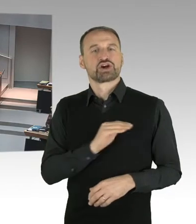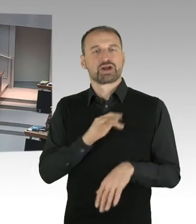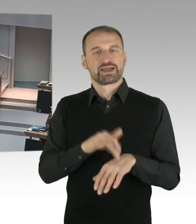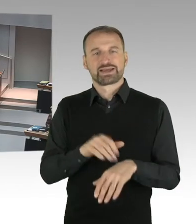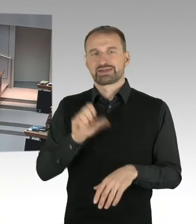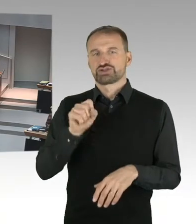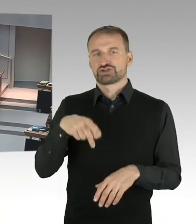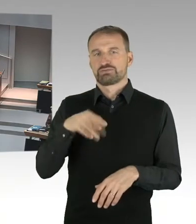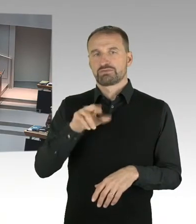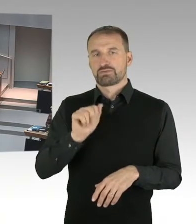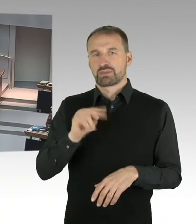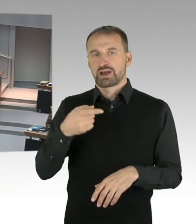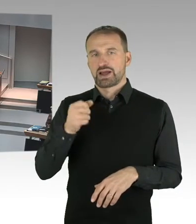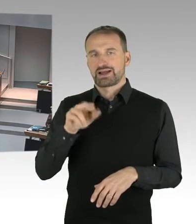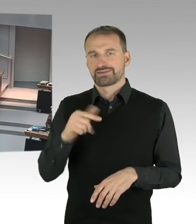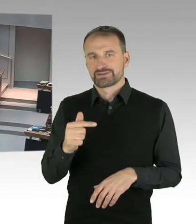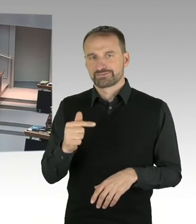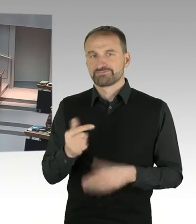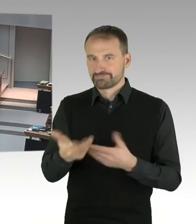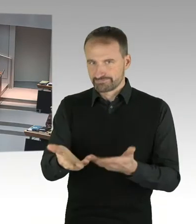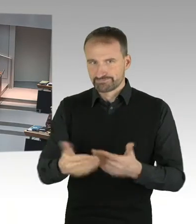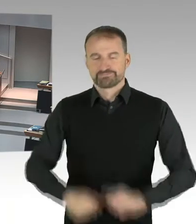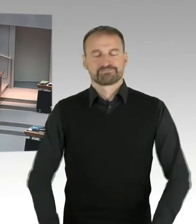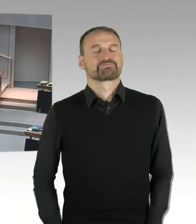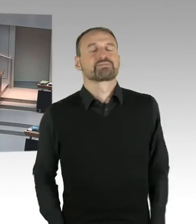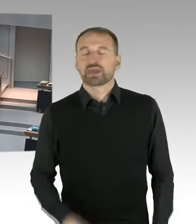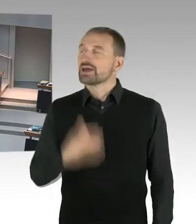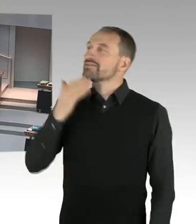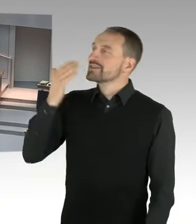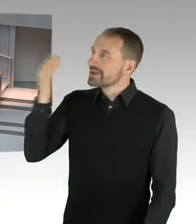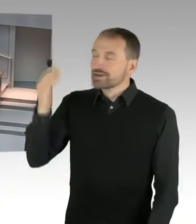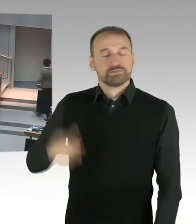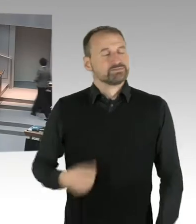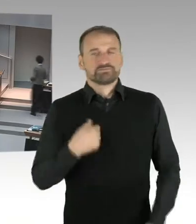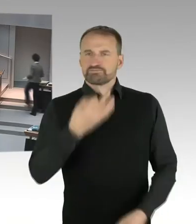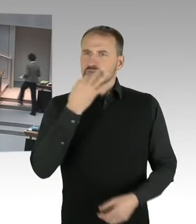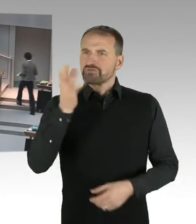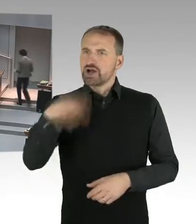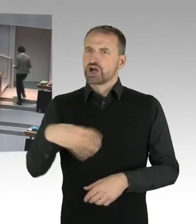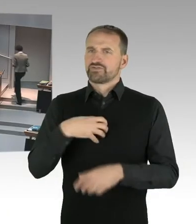welche Planungsabsichten verfolgt der Senat mit dem Geländer am Checkpoint Charlie,